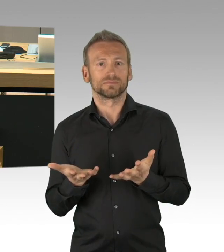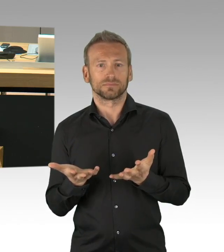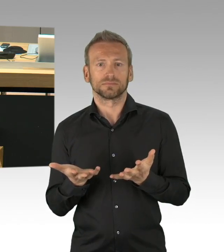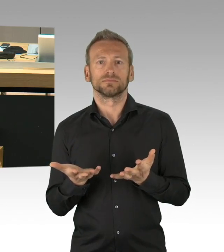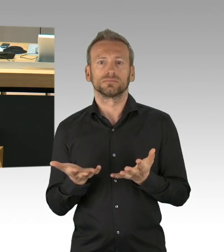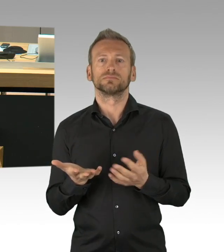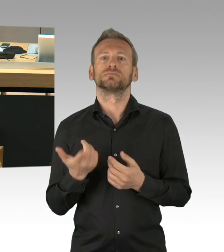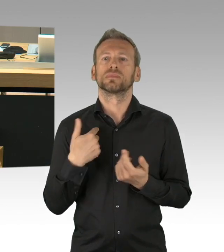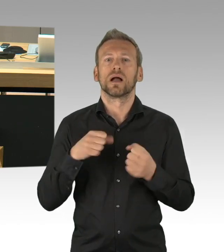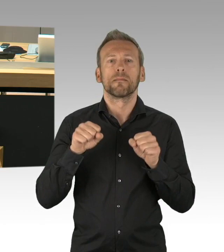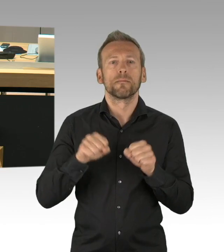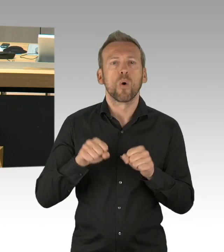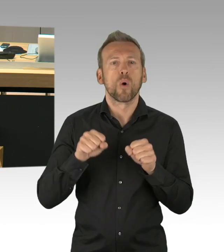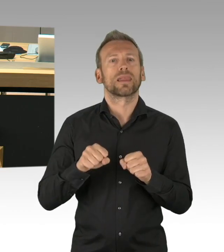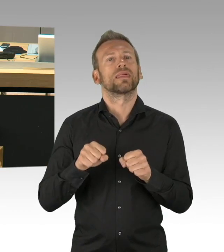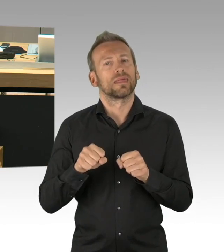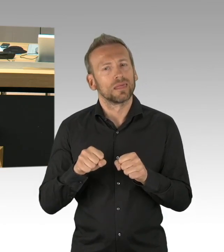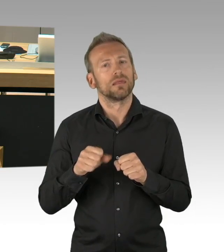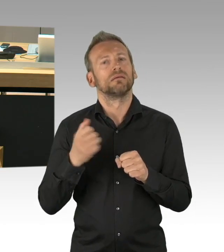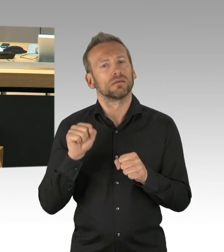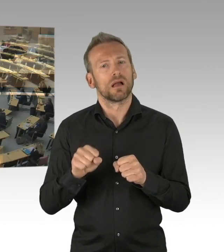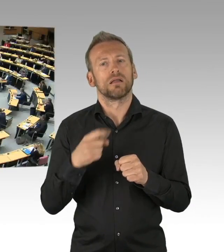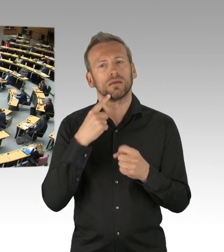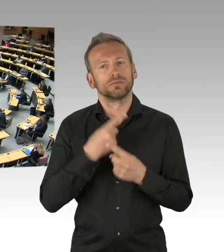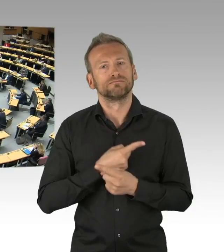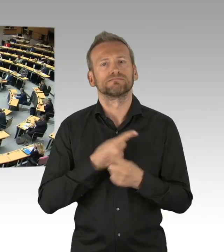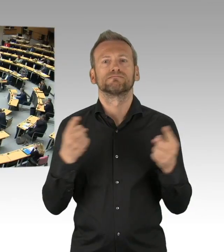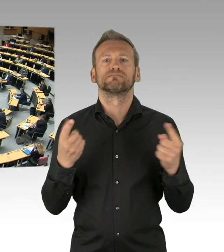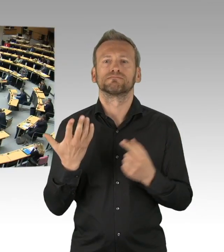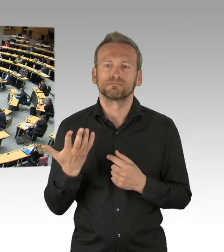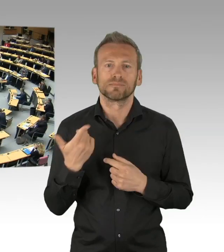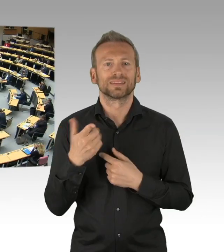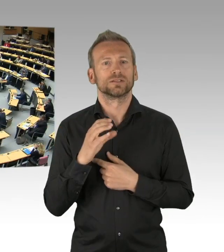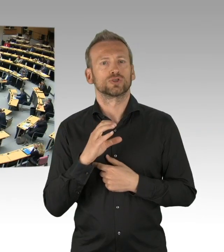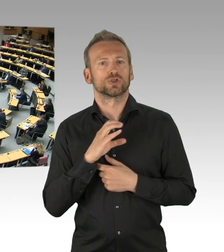Ich danke Ihnen. (Beifall)